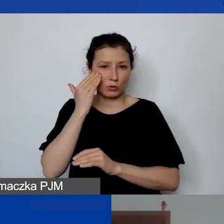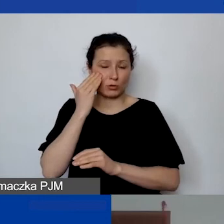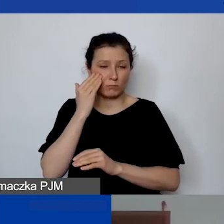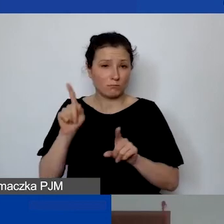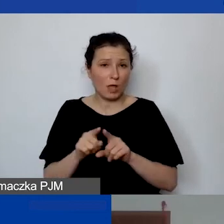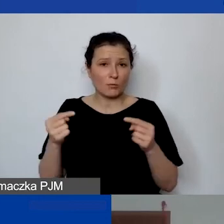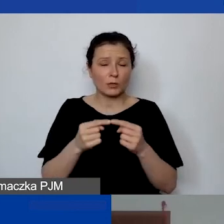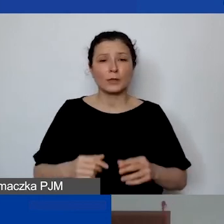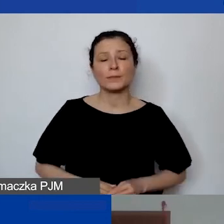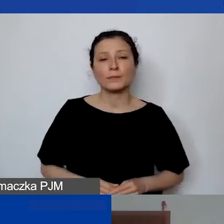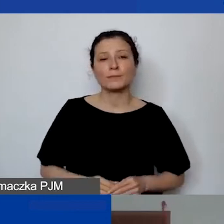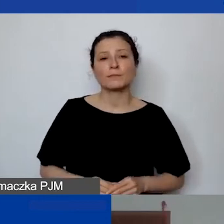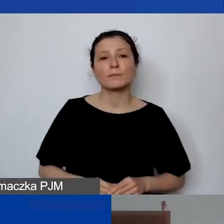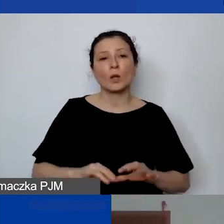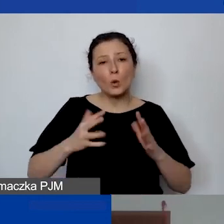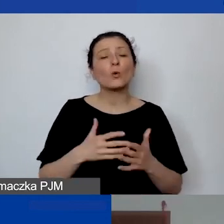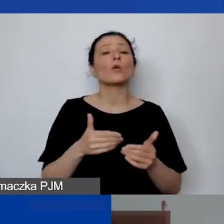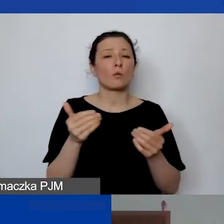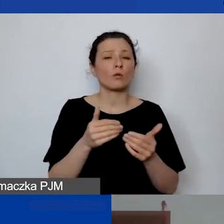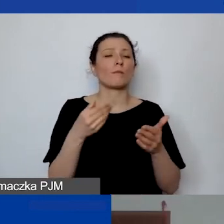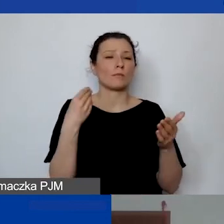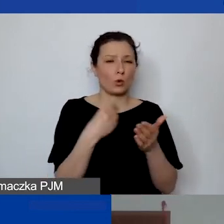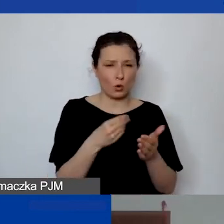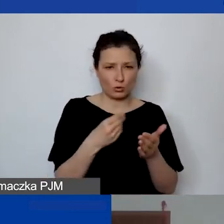To może być koszt personelu, tylko tak jak powiedziałam,